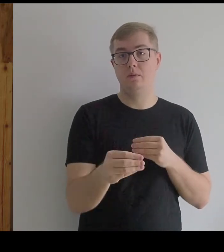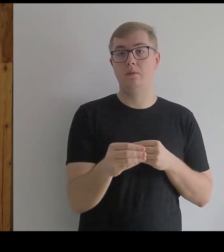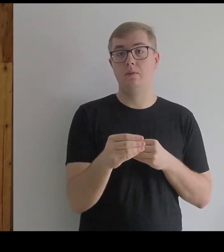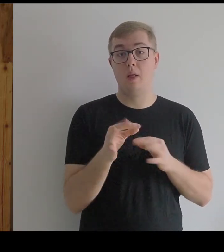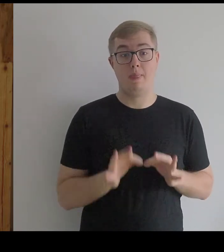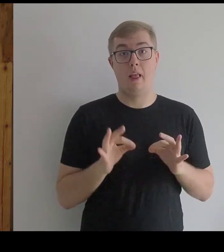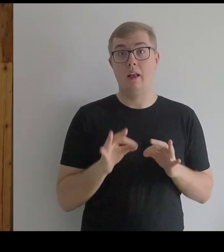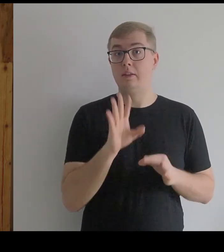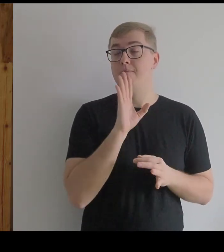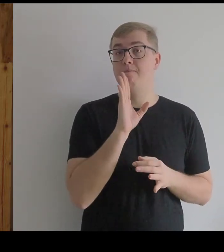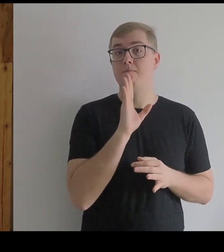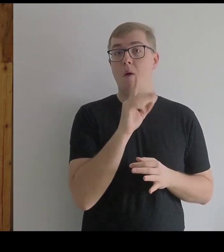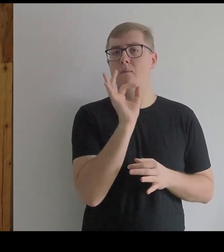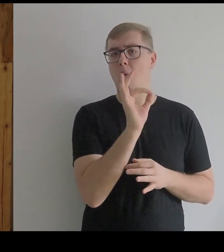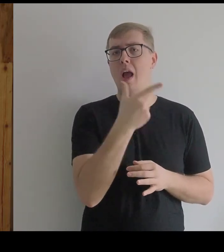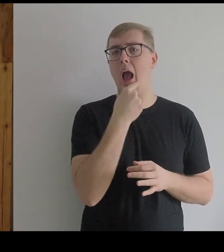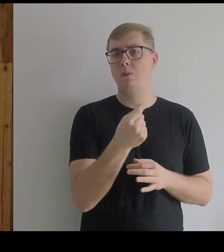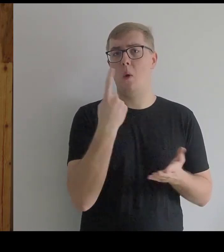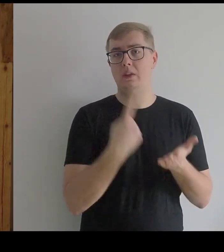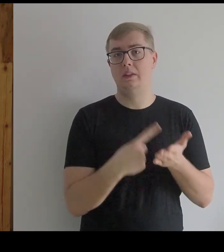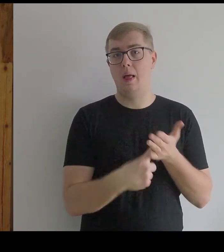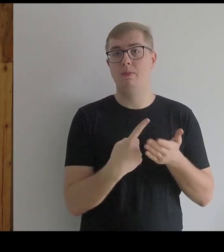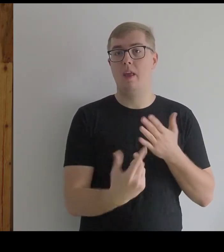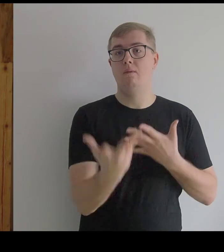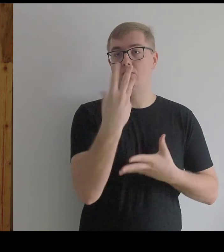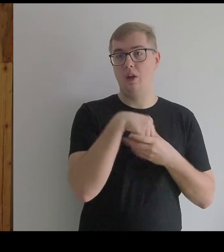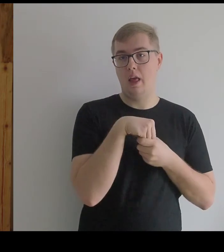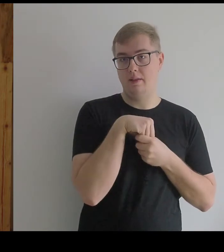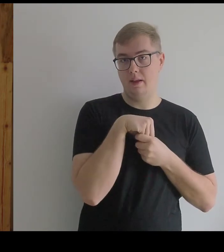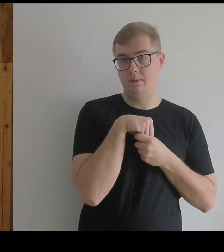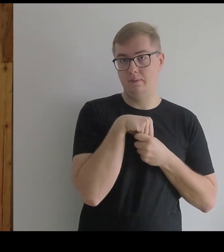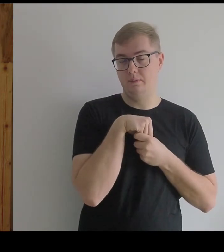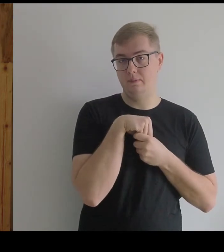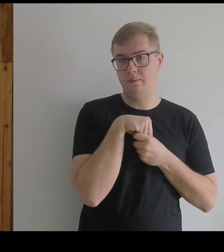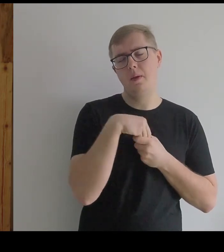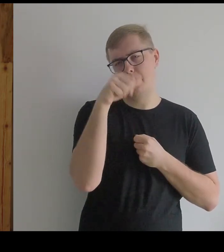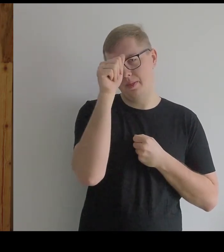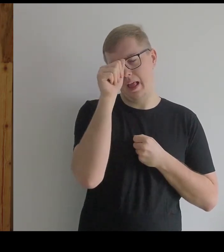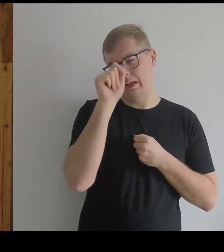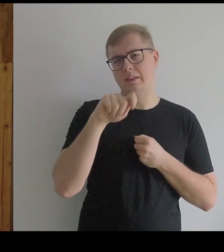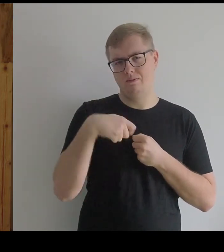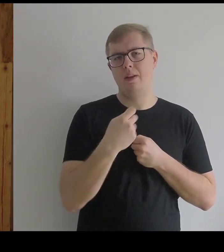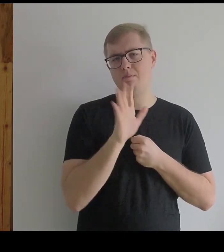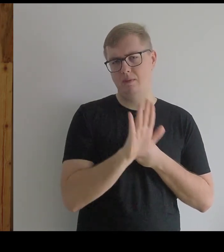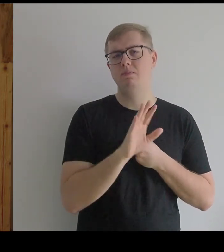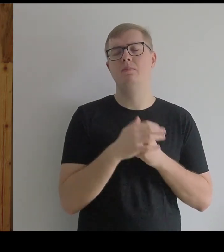Można to nazwać jego ostatnim wcieleniem.